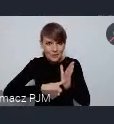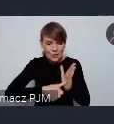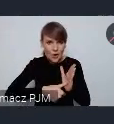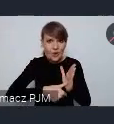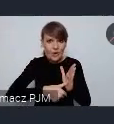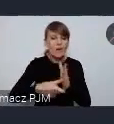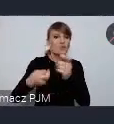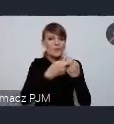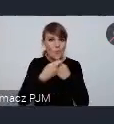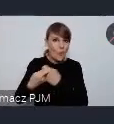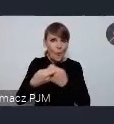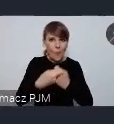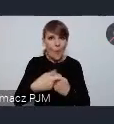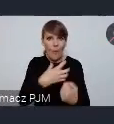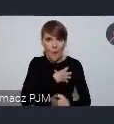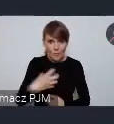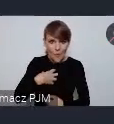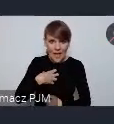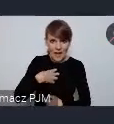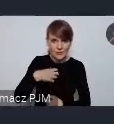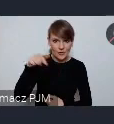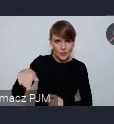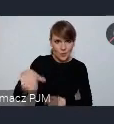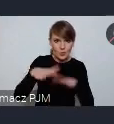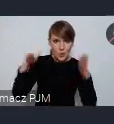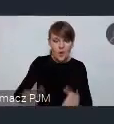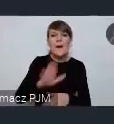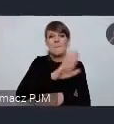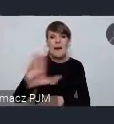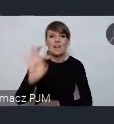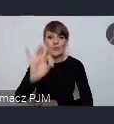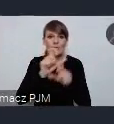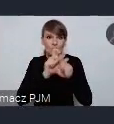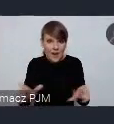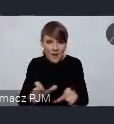współgospodarzem tego stoiska miało swój czas na tym stoisku gdzie będzie mógł swój event